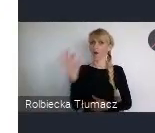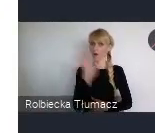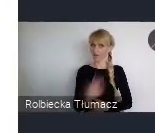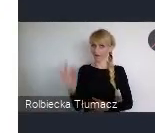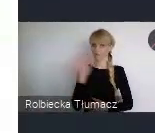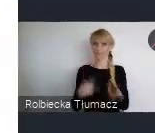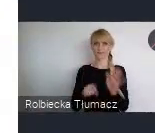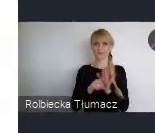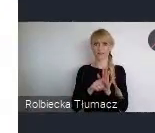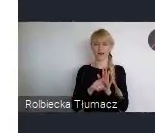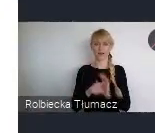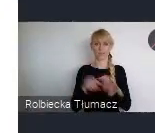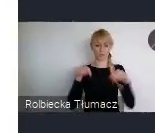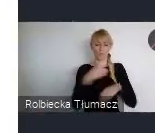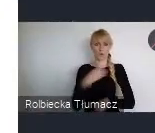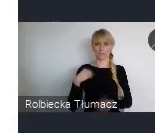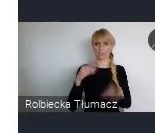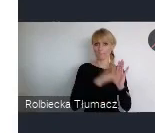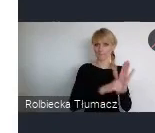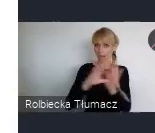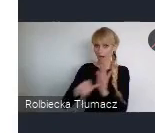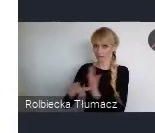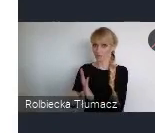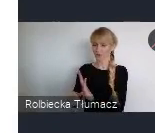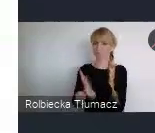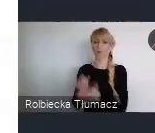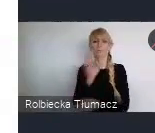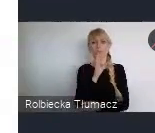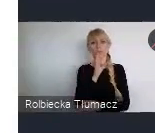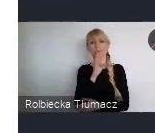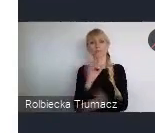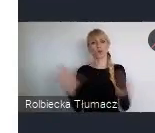i dla każdej osoby zainteresowanej, nawiązaniem takich kontaktów.